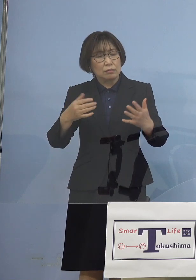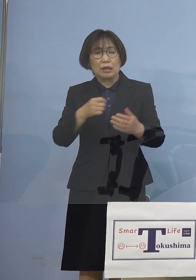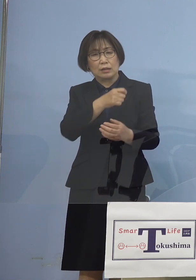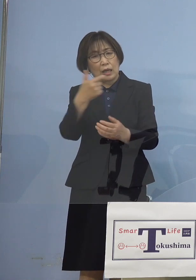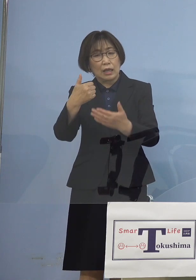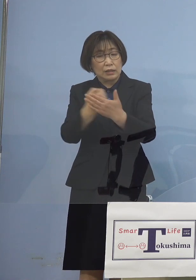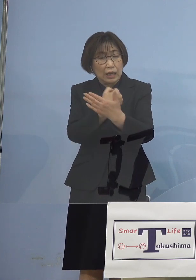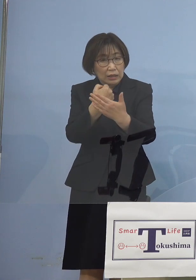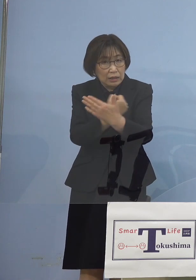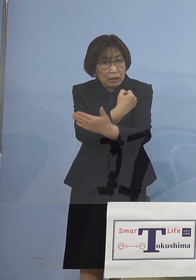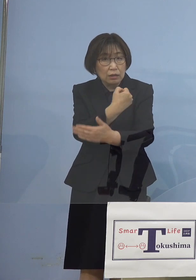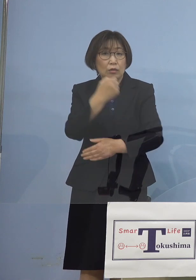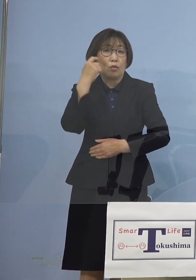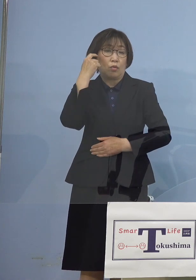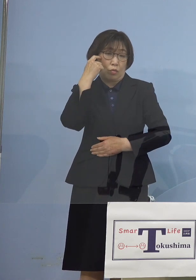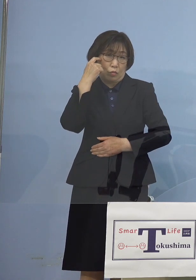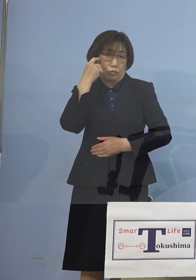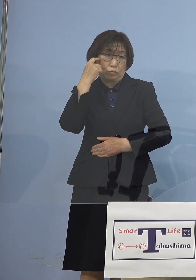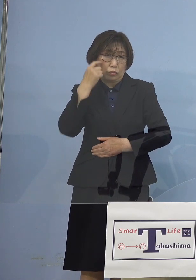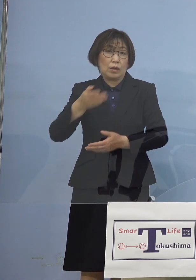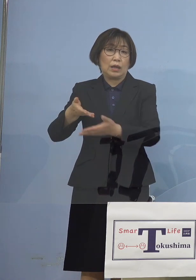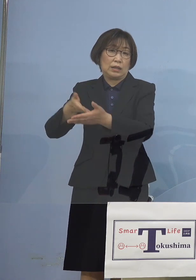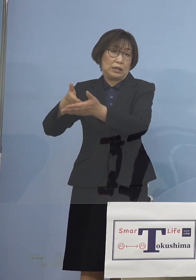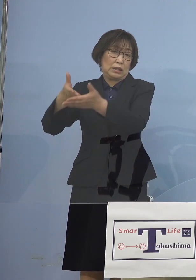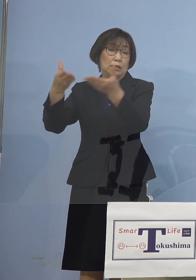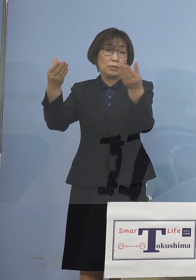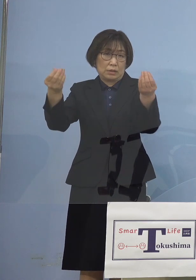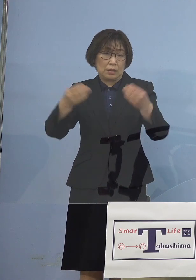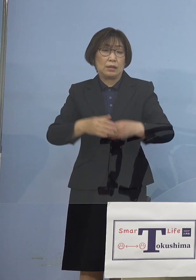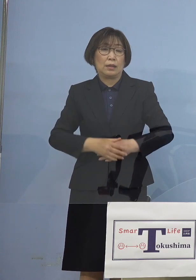そうした思いも言わせて いただいたところでありました